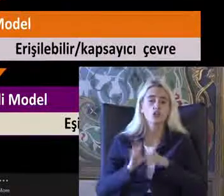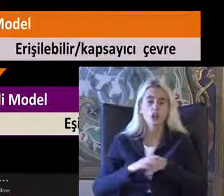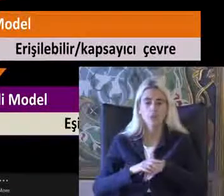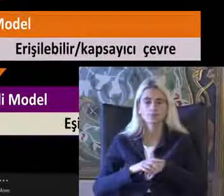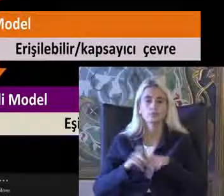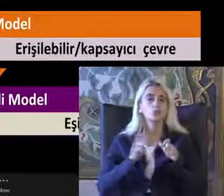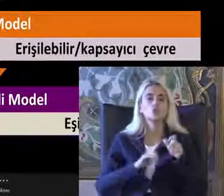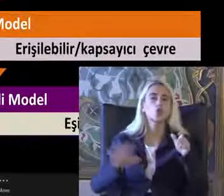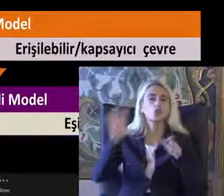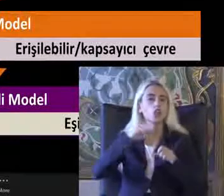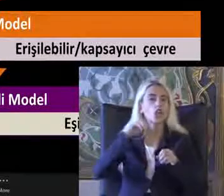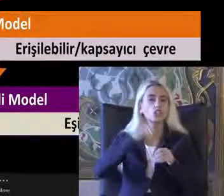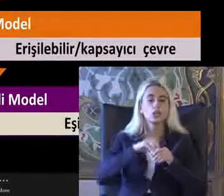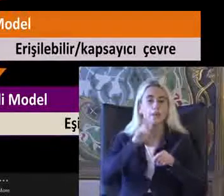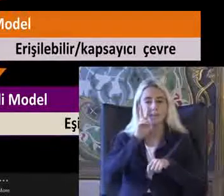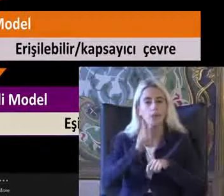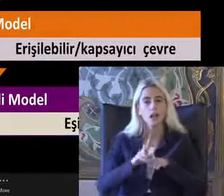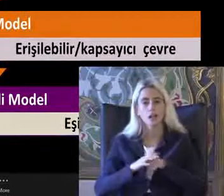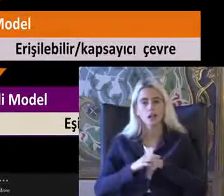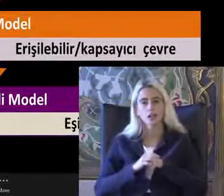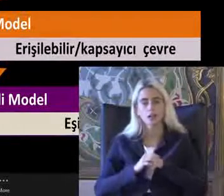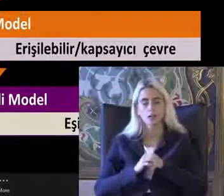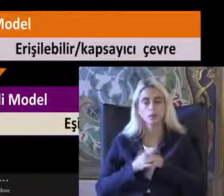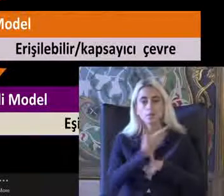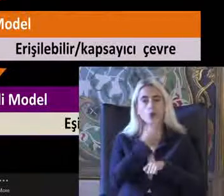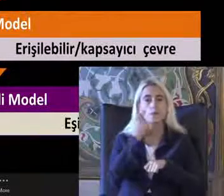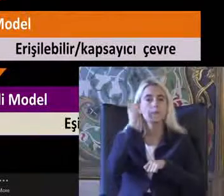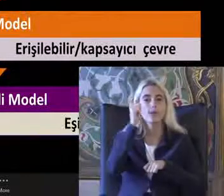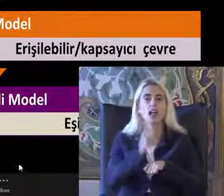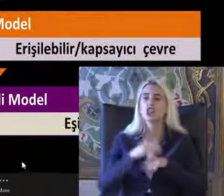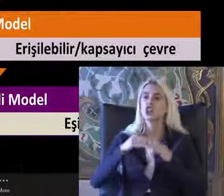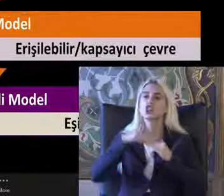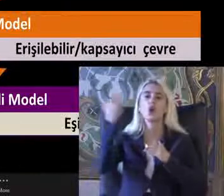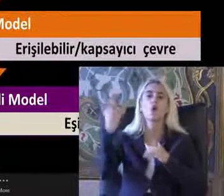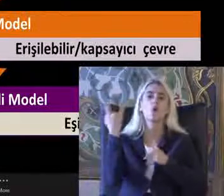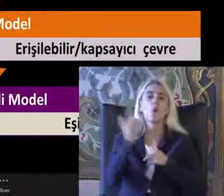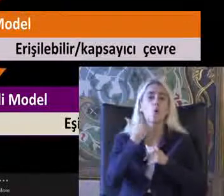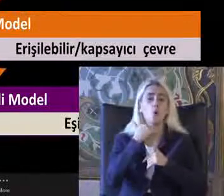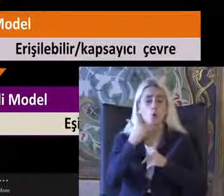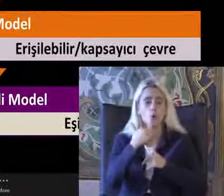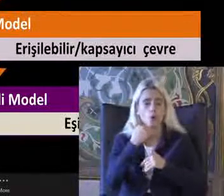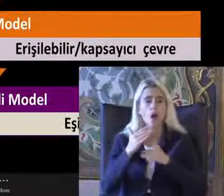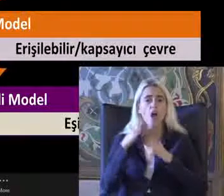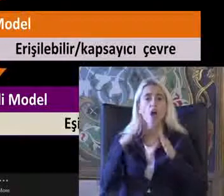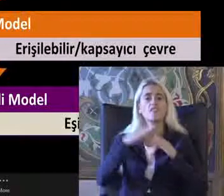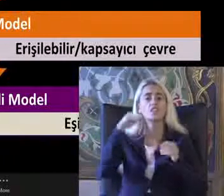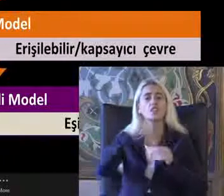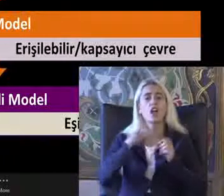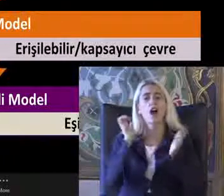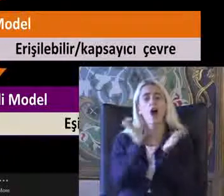Açıdan bakıldığında Bu bireyin dışarı çıkamadığını Evinde Hapis olduğunu fark edebilirsiniz